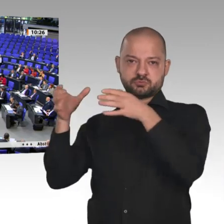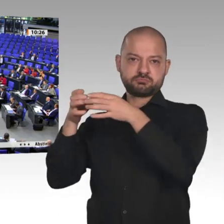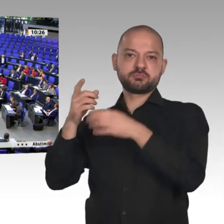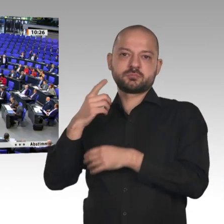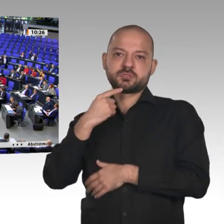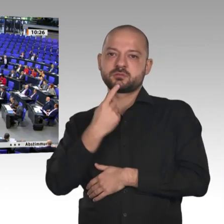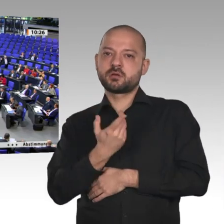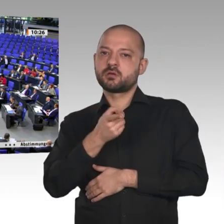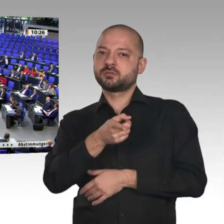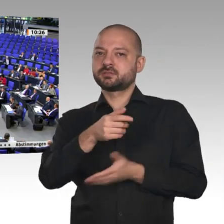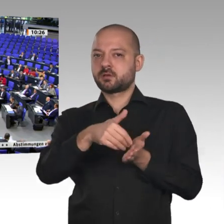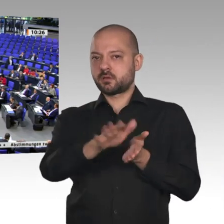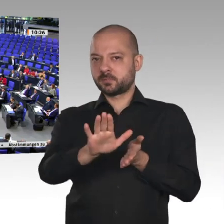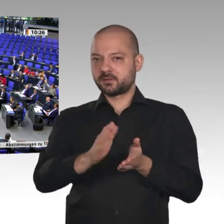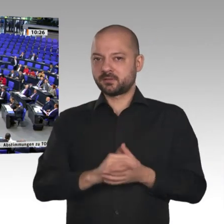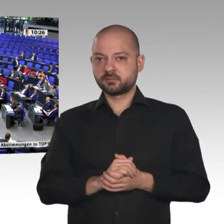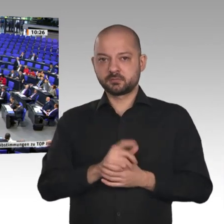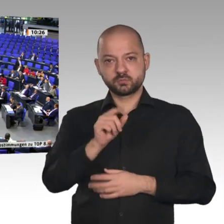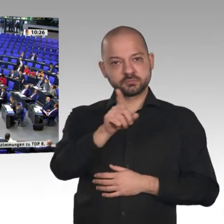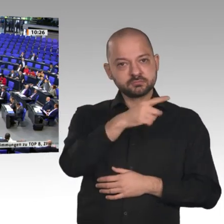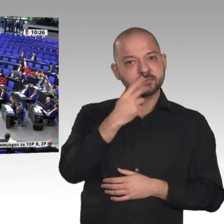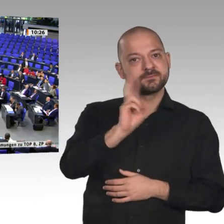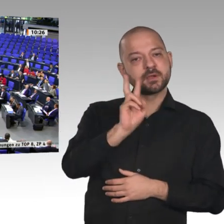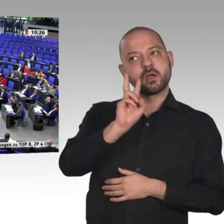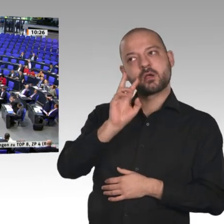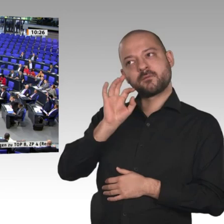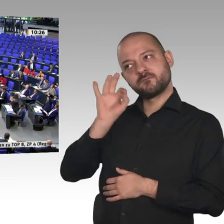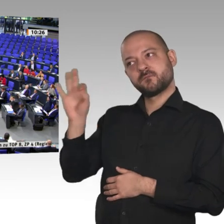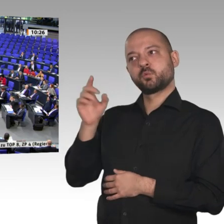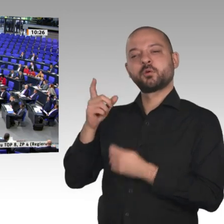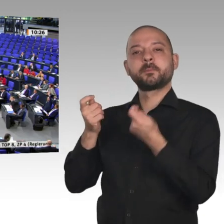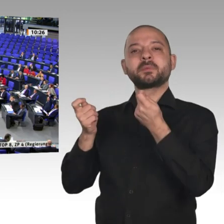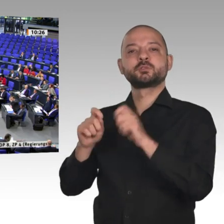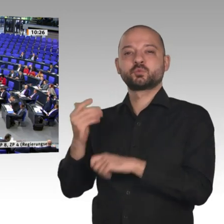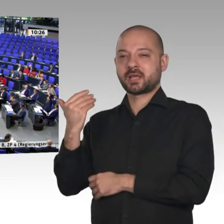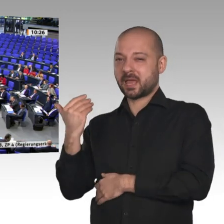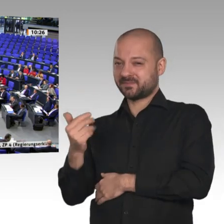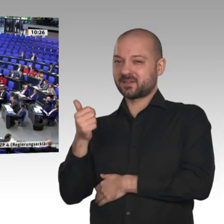Wer stimmt dagegen? - Wer enthält sich? - Dann ist die